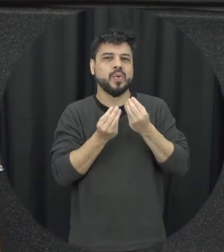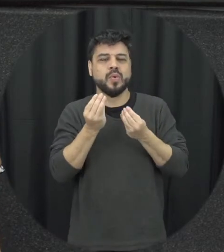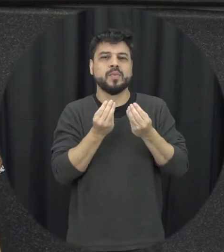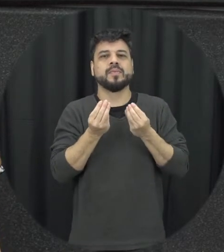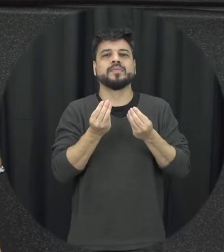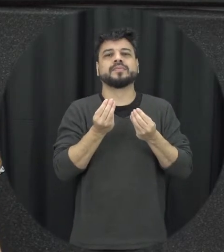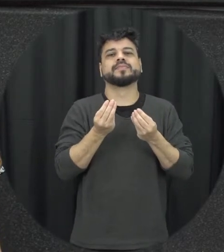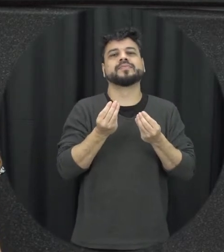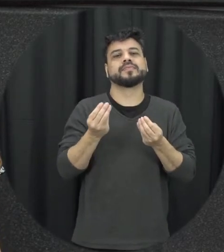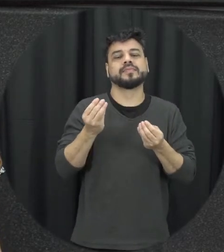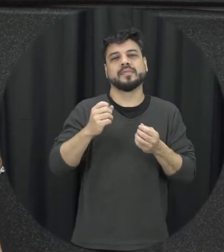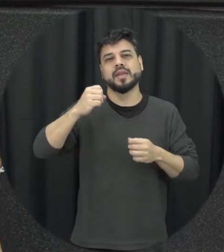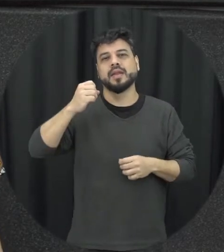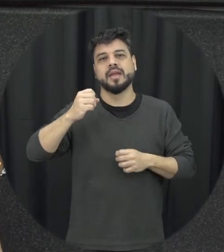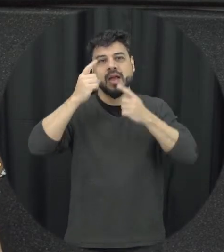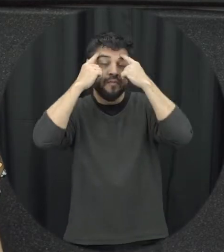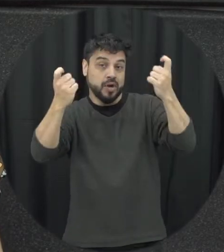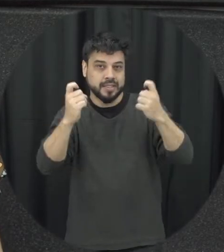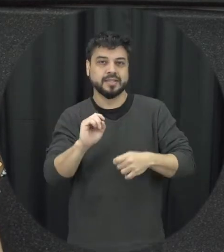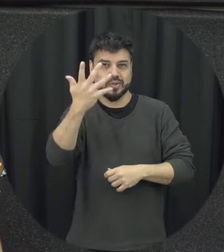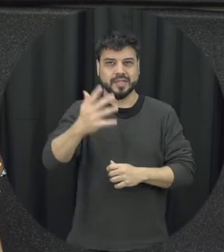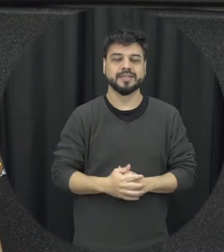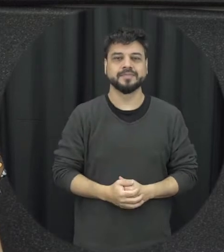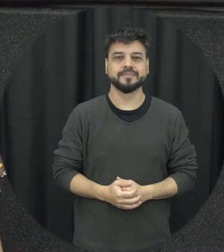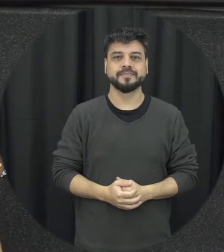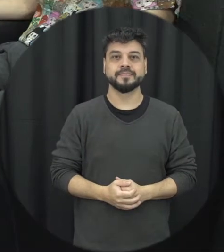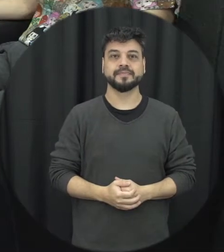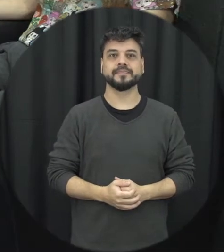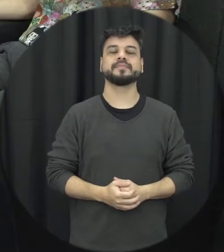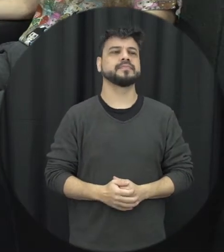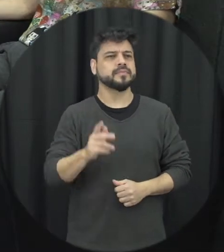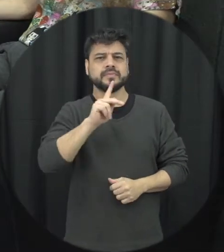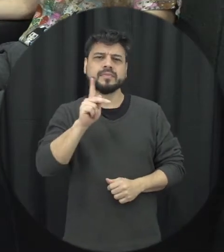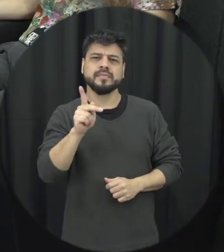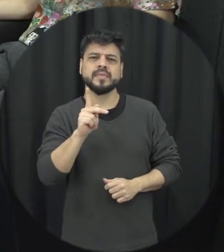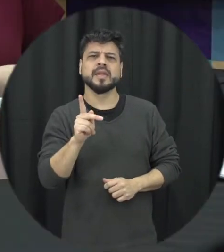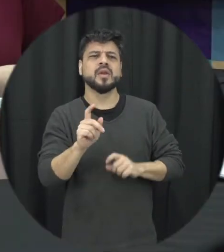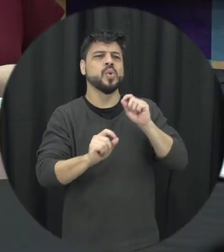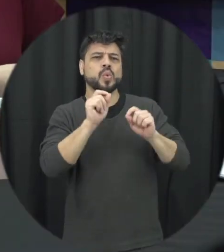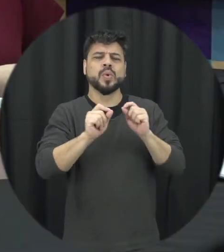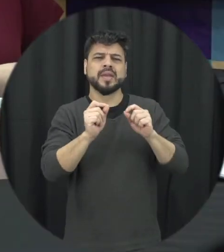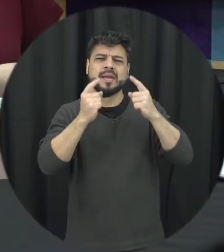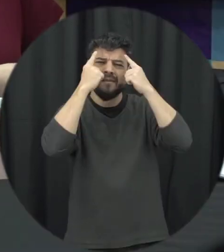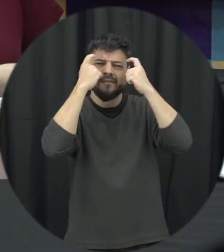a violência acontece professora aí o que que é considerado violência na lei Maria da Penha